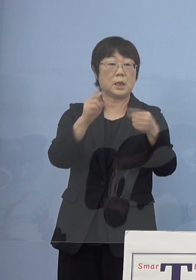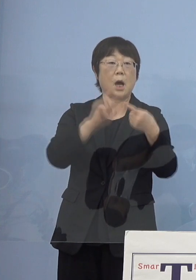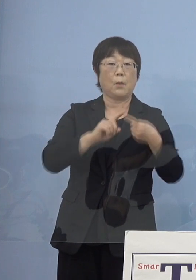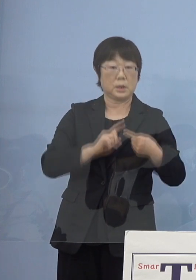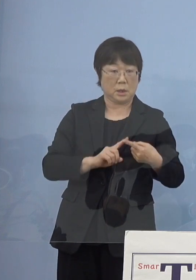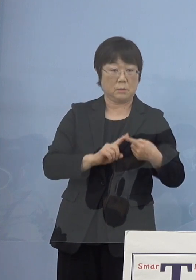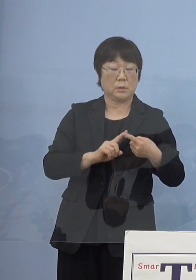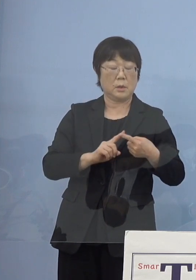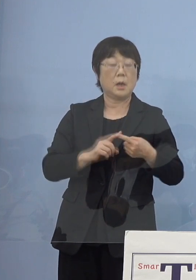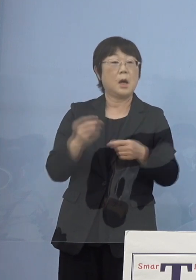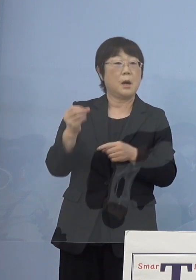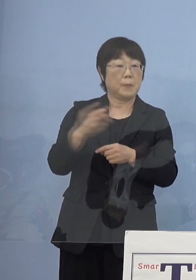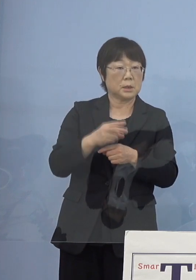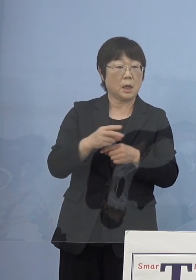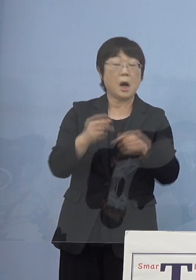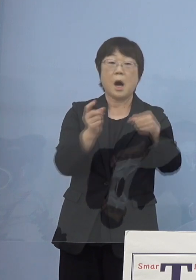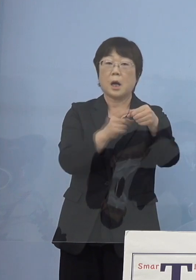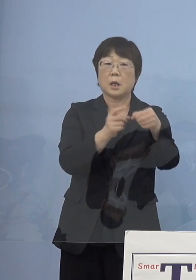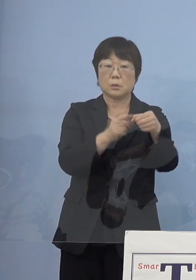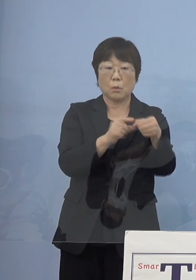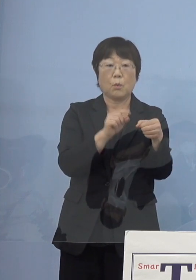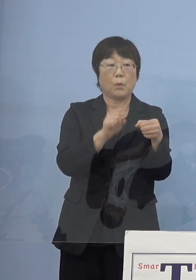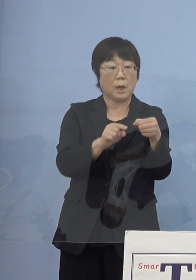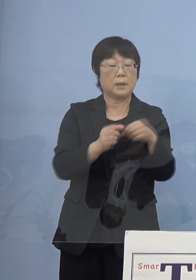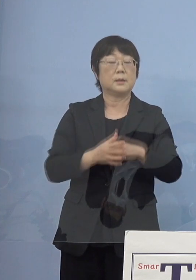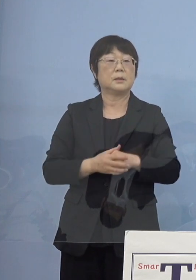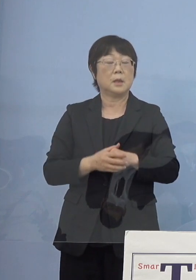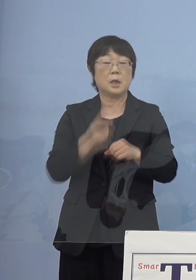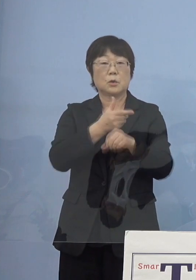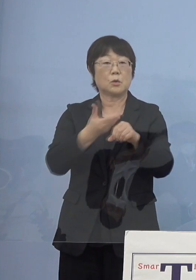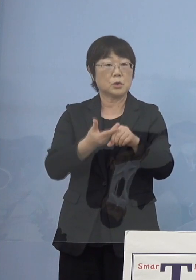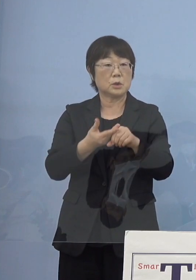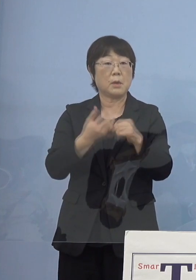なおかつ「とくしまアラート」は 徳島ならではというものとして